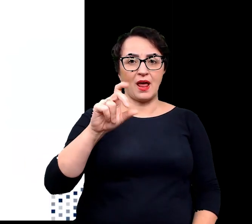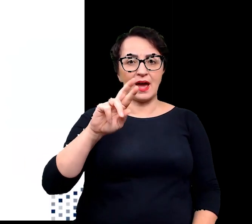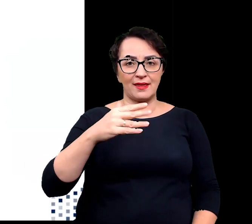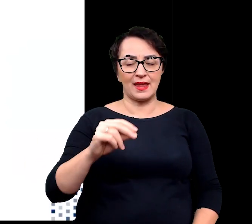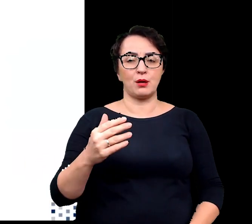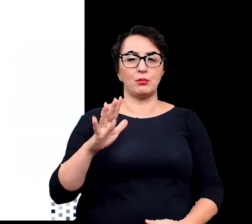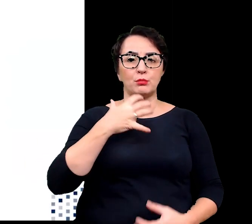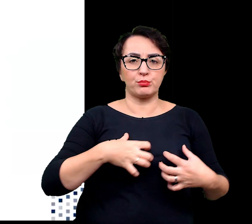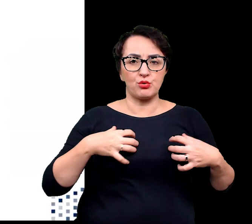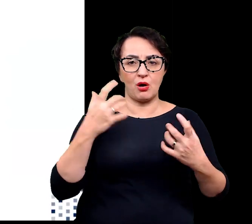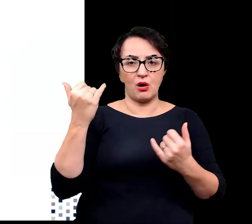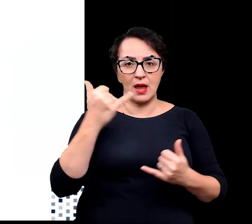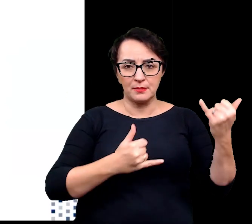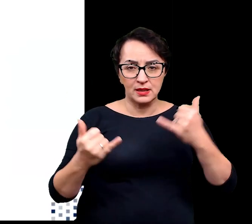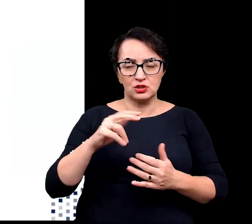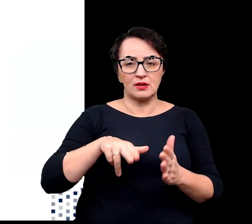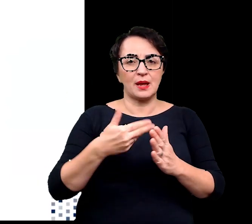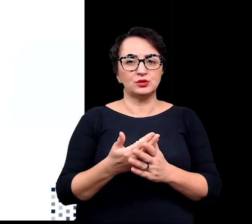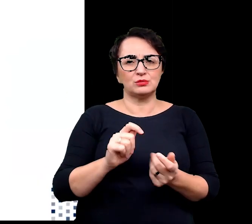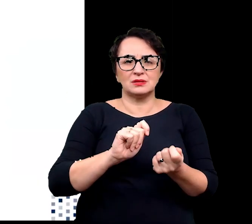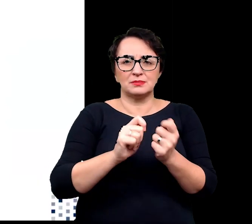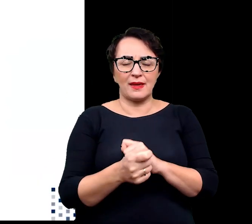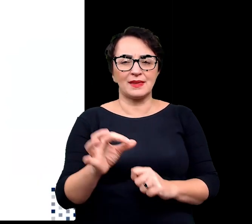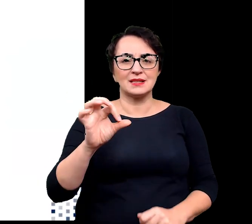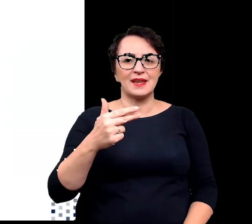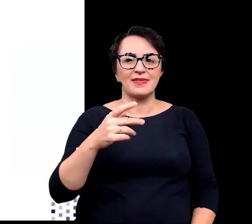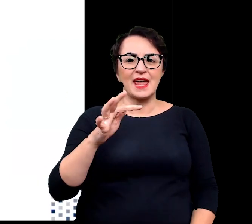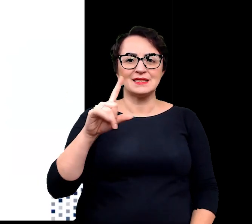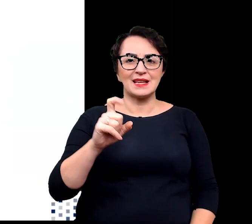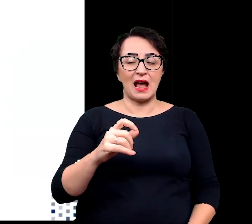takie jak modelowanie aktywności i syntezy hormonów roślinnych,